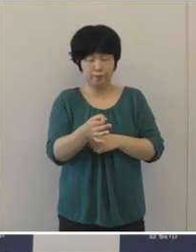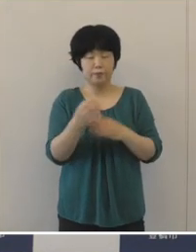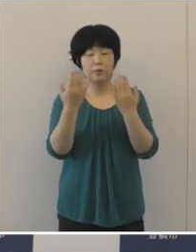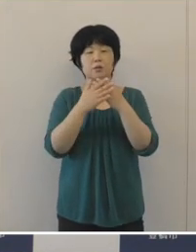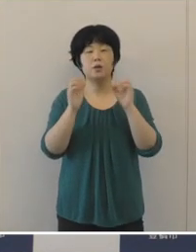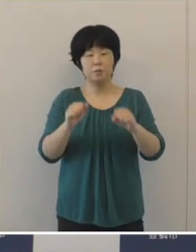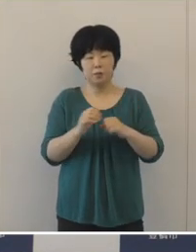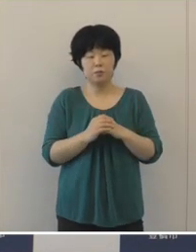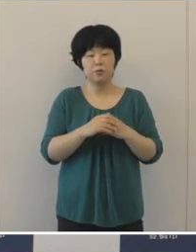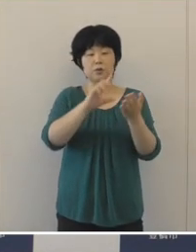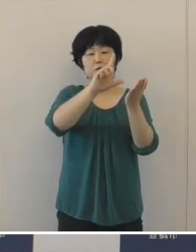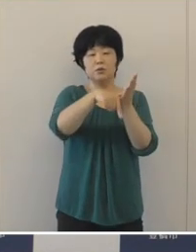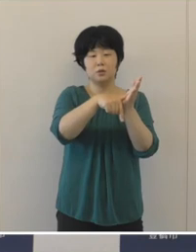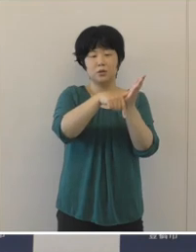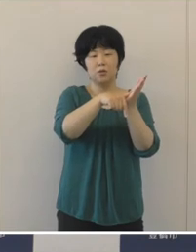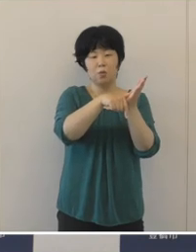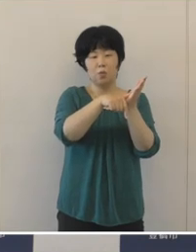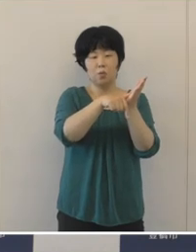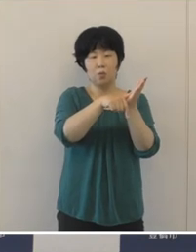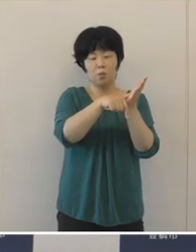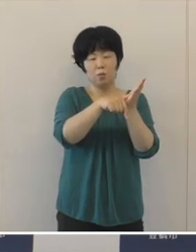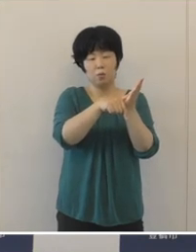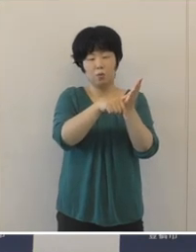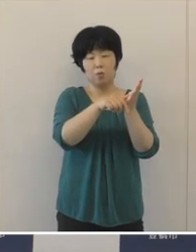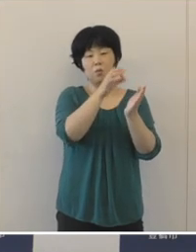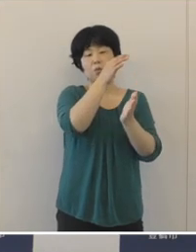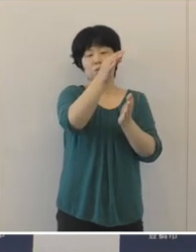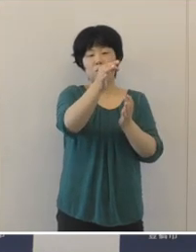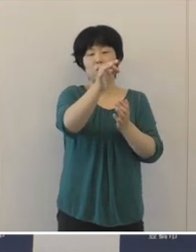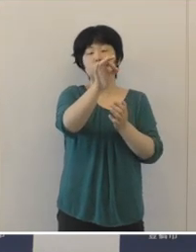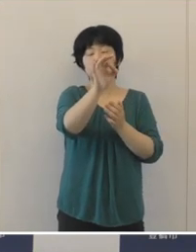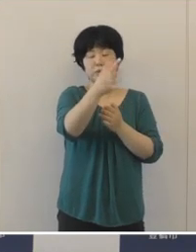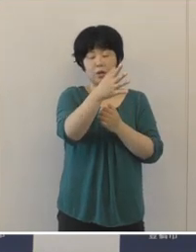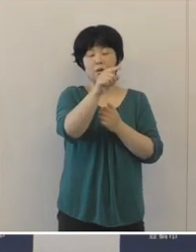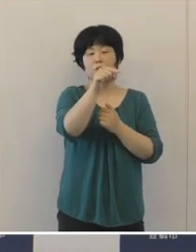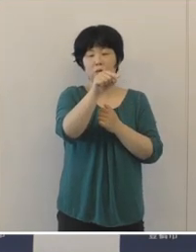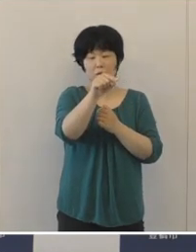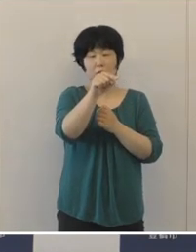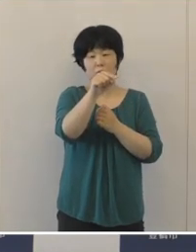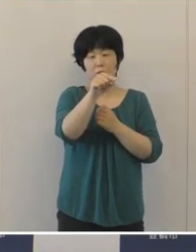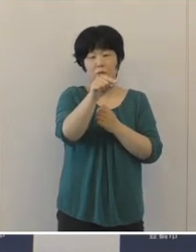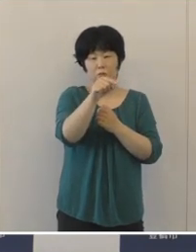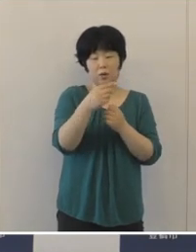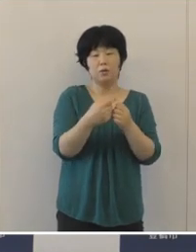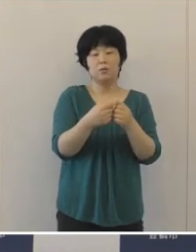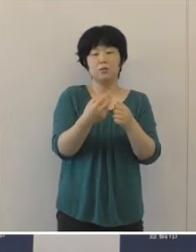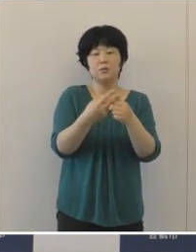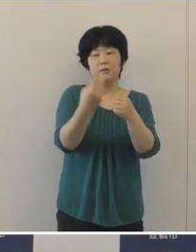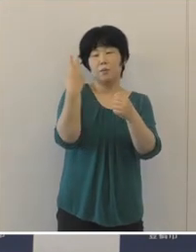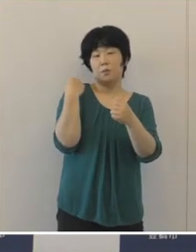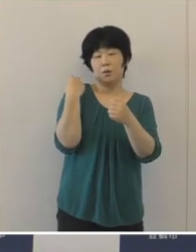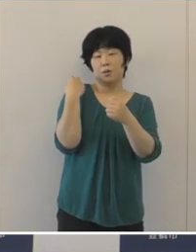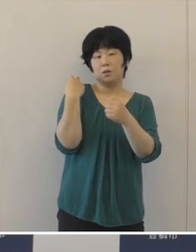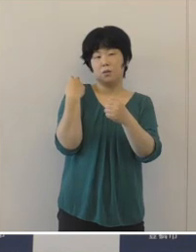地方交付税では、普通交付税が調整不交付となった元年度に引き続き、